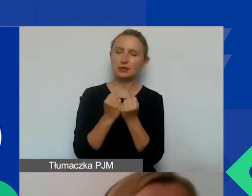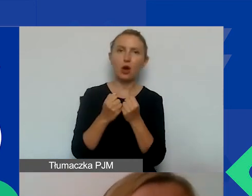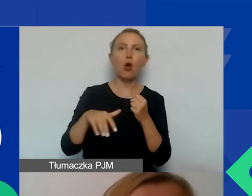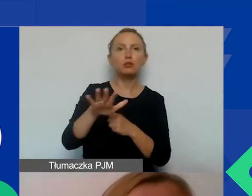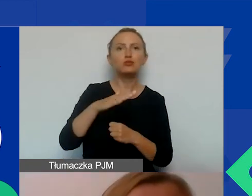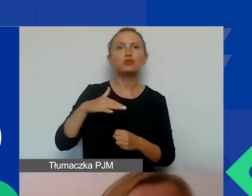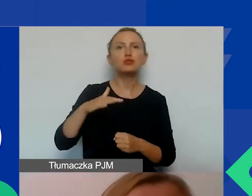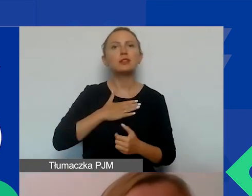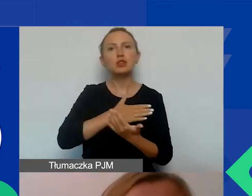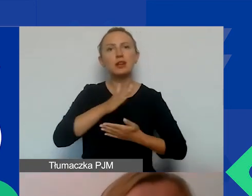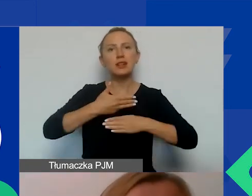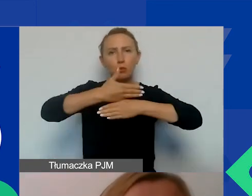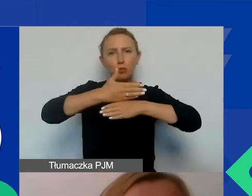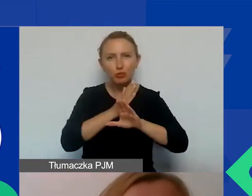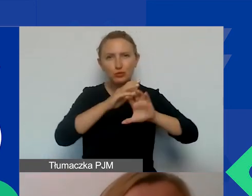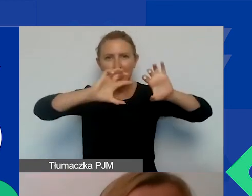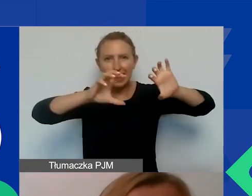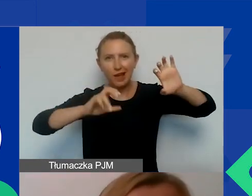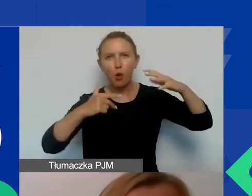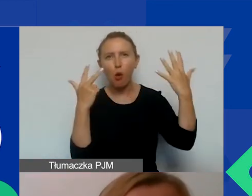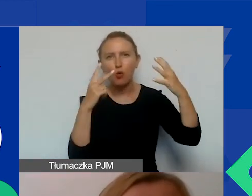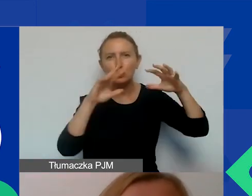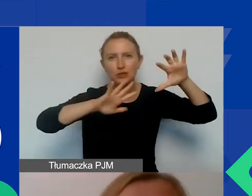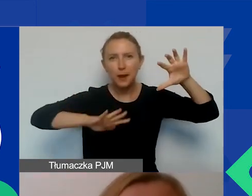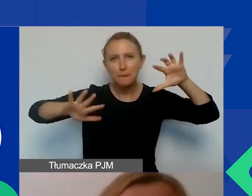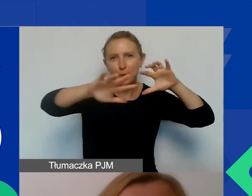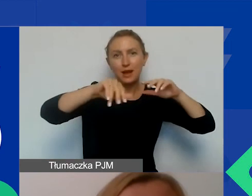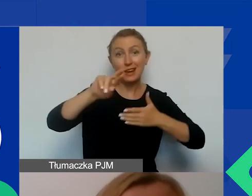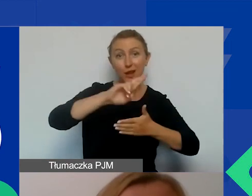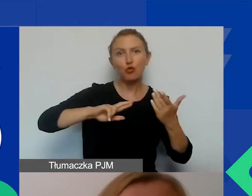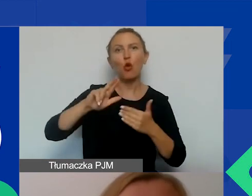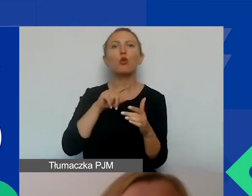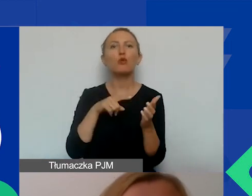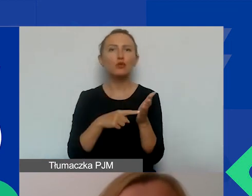Nasz kraj został podzielony na takie 8 stref, 8 regionów, którymi zajmują się konsultanci.